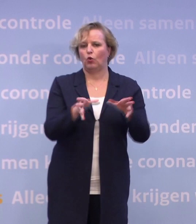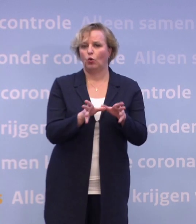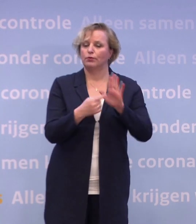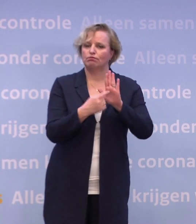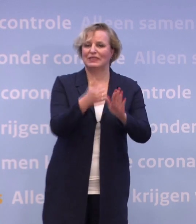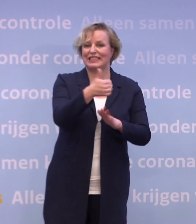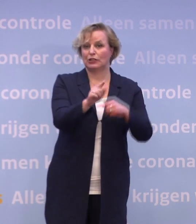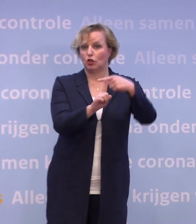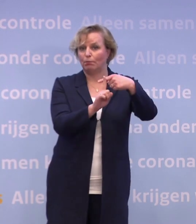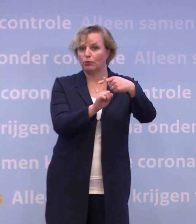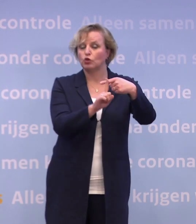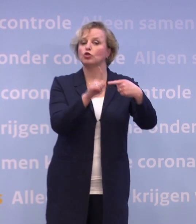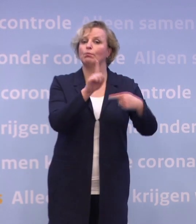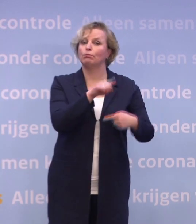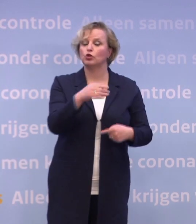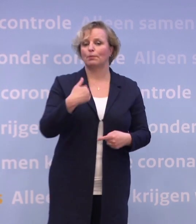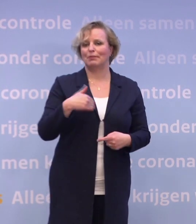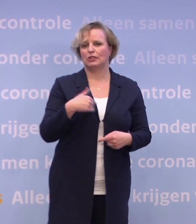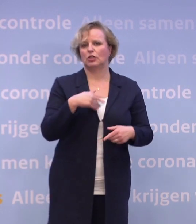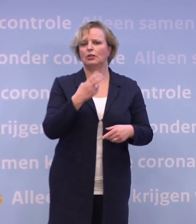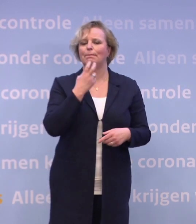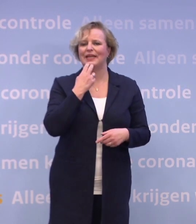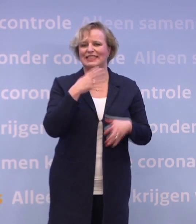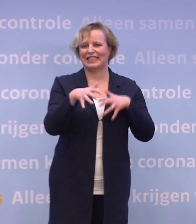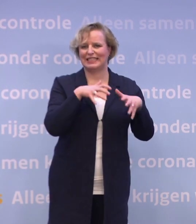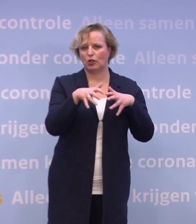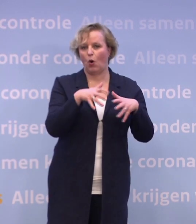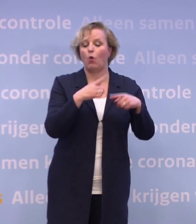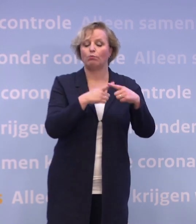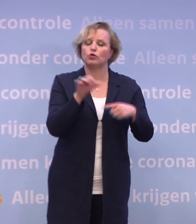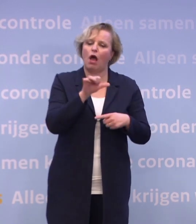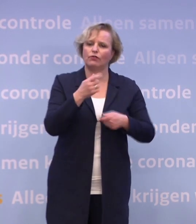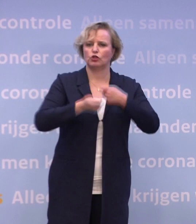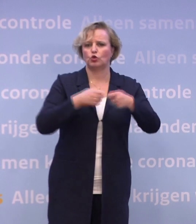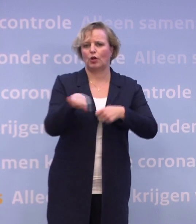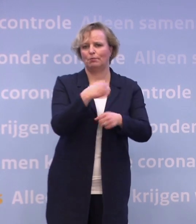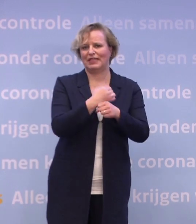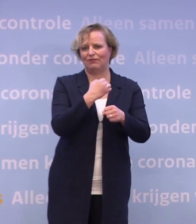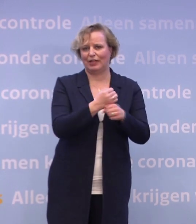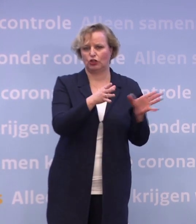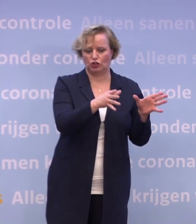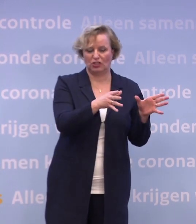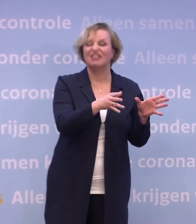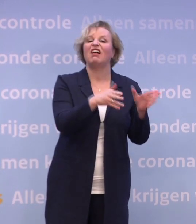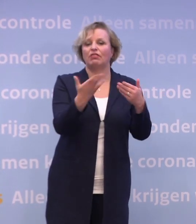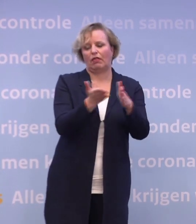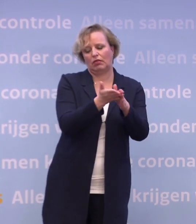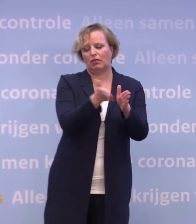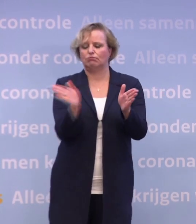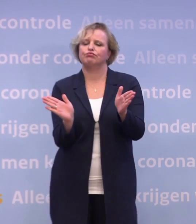...en mensen met een medisch risico en andere zorgmedewerkers, aan de beurt. En daarna volgt de rest van de samenleving.